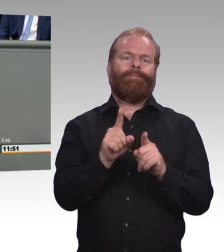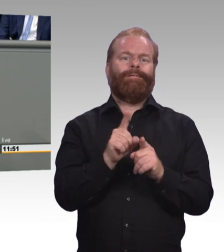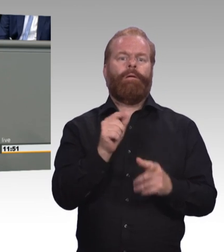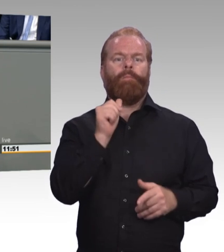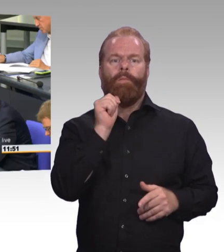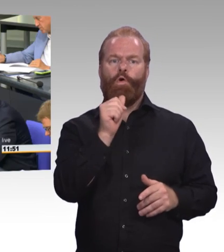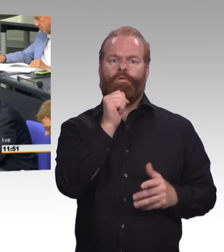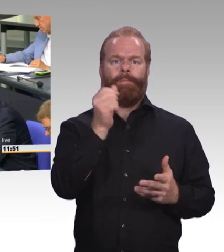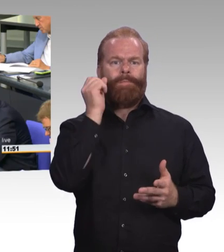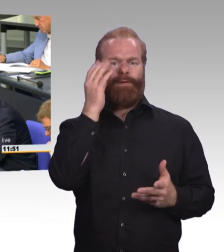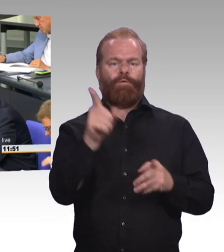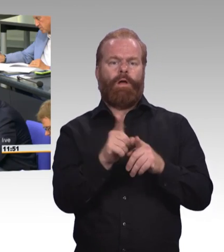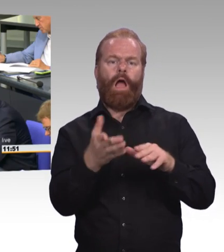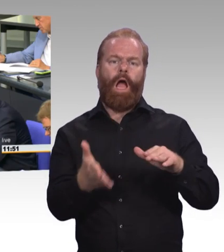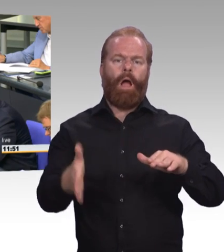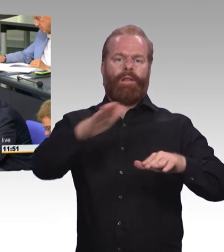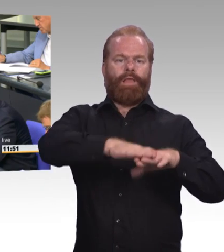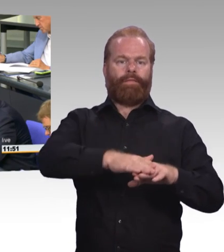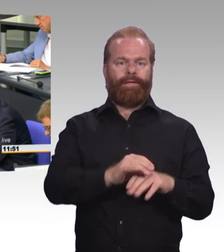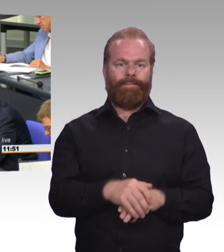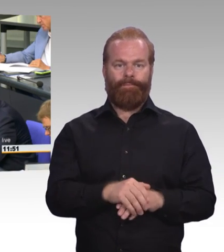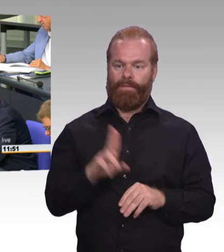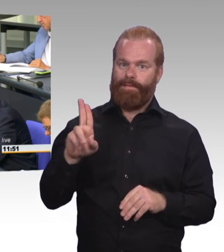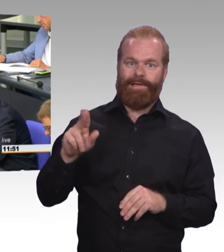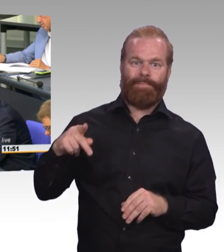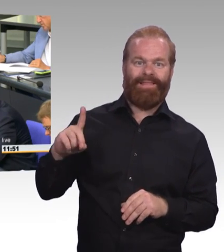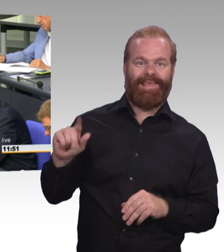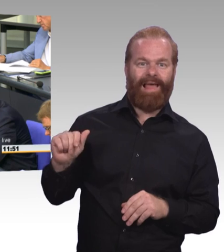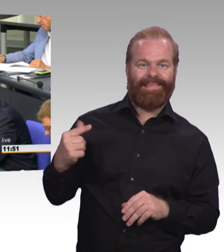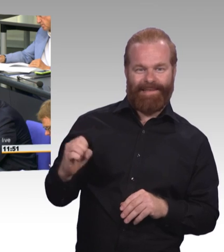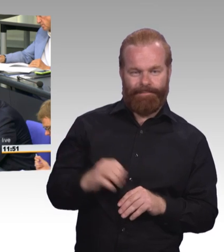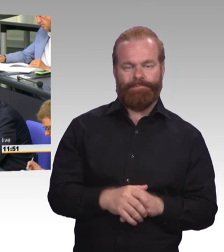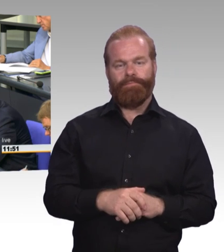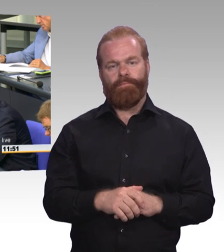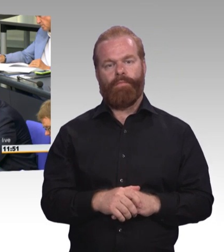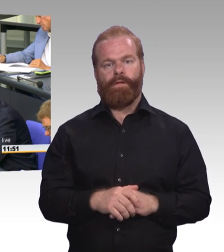und legen uns heute ein Reförmchen vor, was ja im Wesentlichen aus lang bekannten, kleinen Anpassungen besteht.